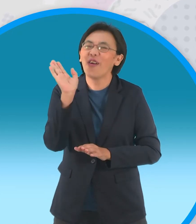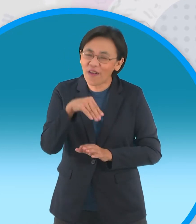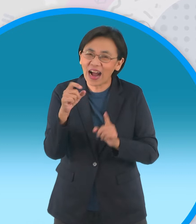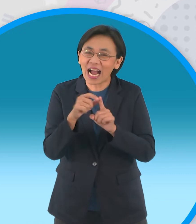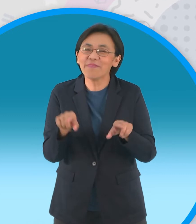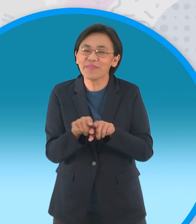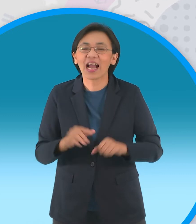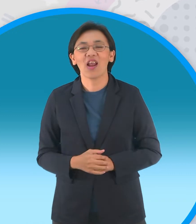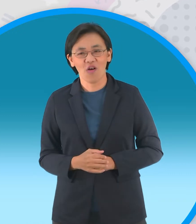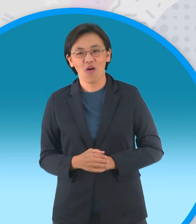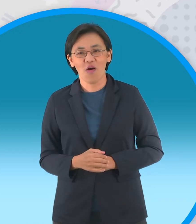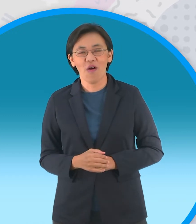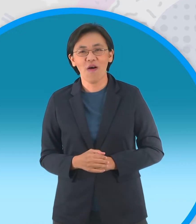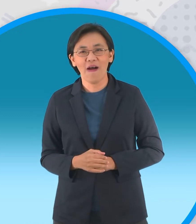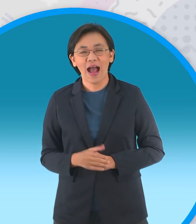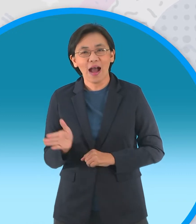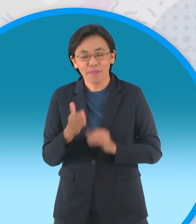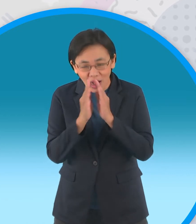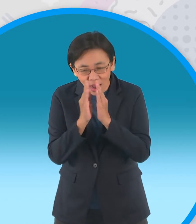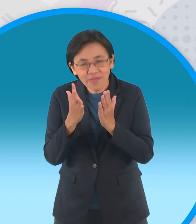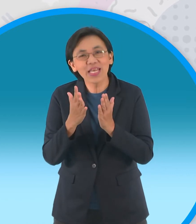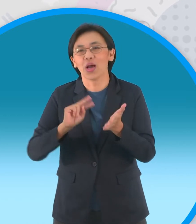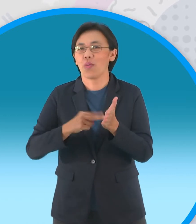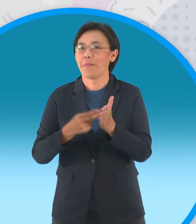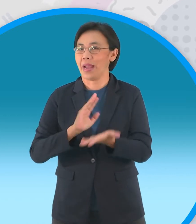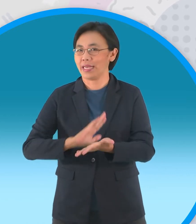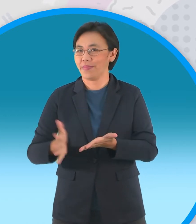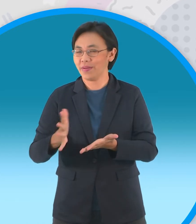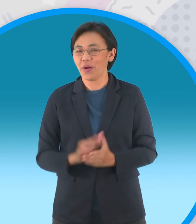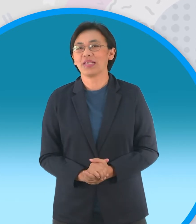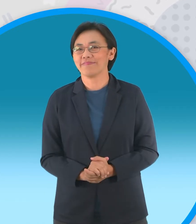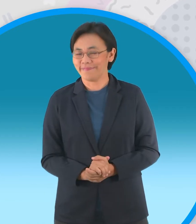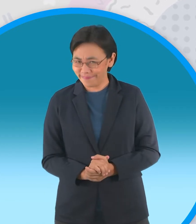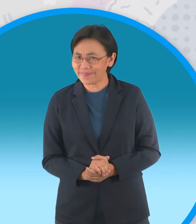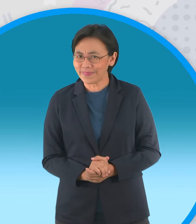ไม่มีสัมมาคารวะสิครับ น้องๆก็เหมือนกันนะครับมาเวลาทำอะไรเนี่ย